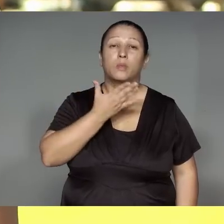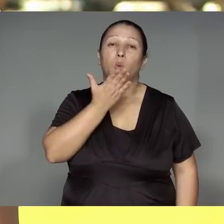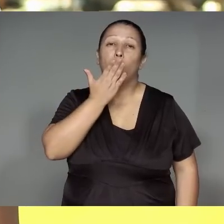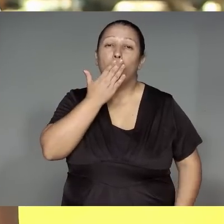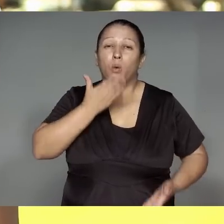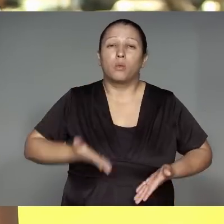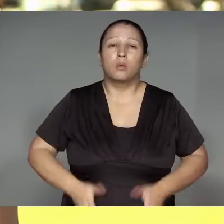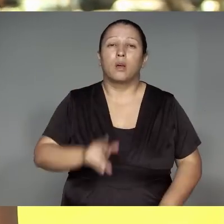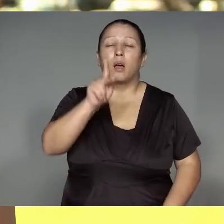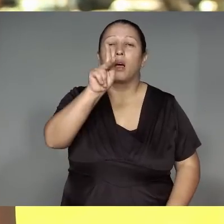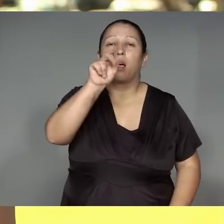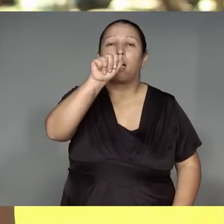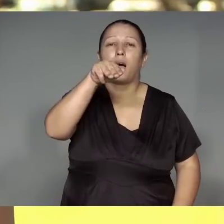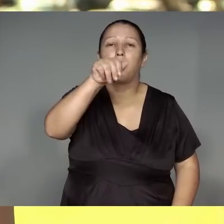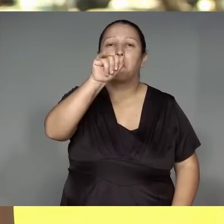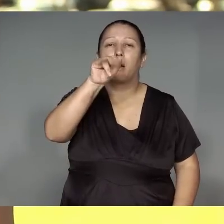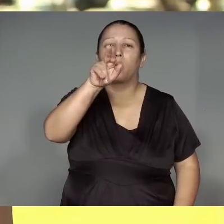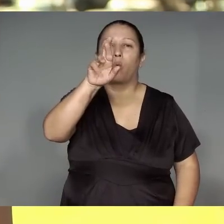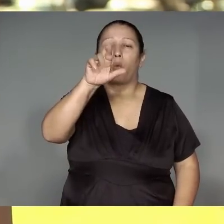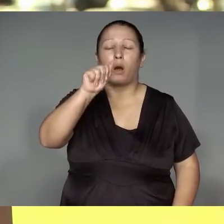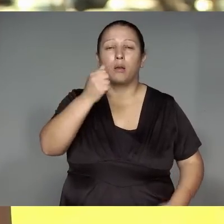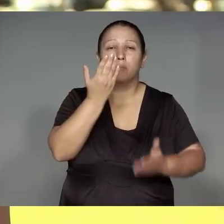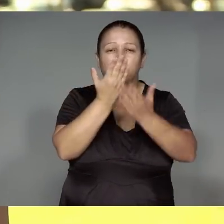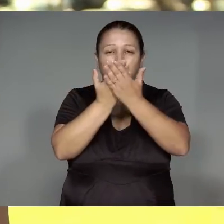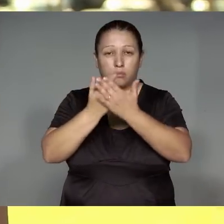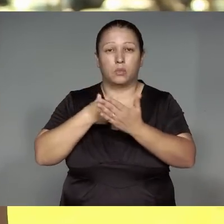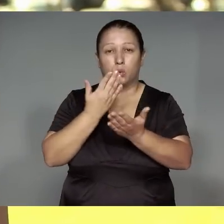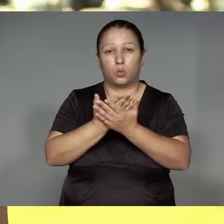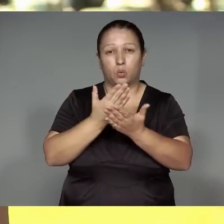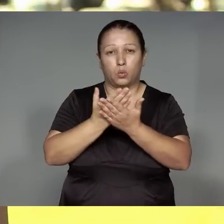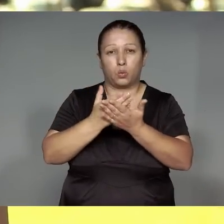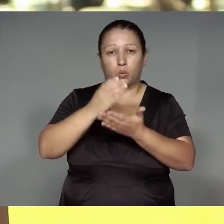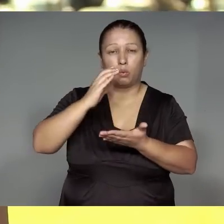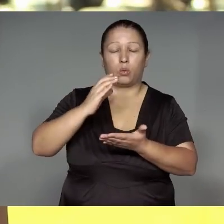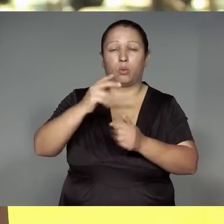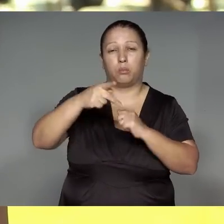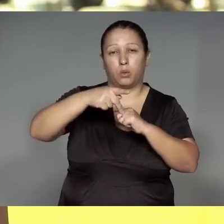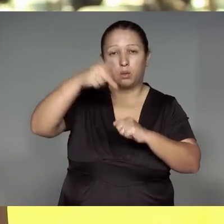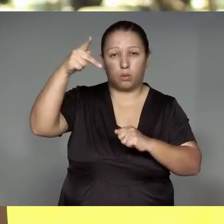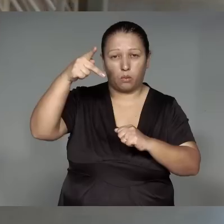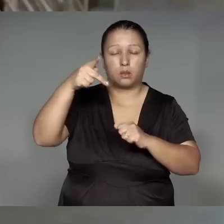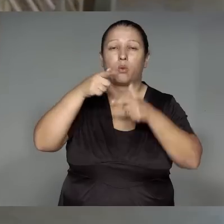Ojemo’e͂ katuma’e͂a li͂kustikaram, unihwetsitatip, paratsiliap